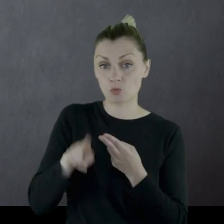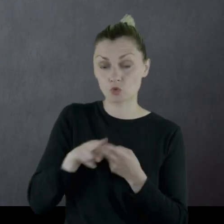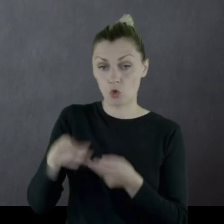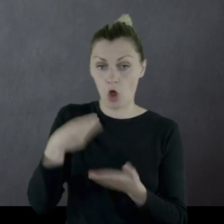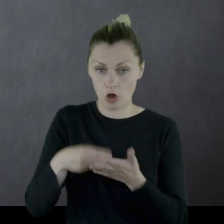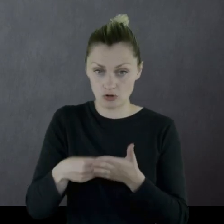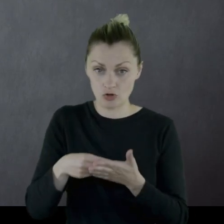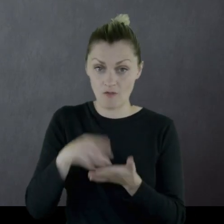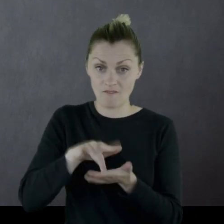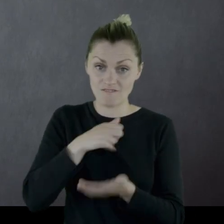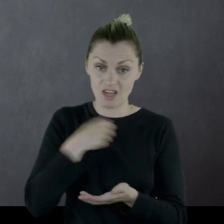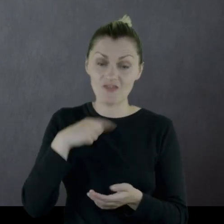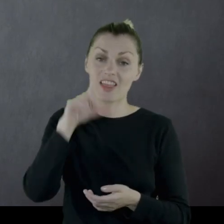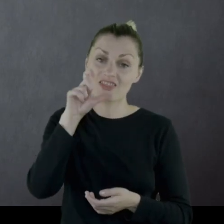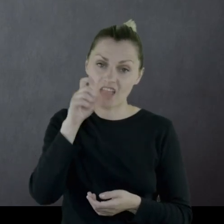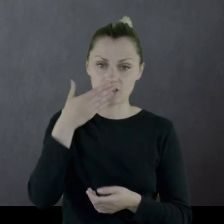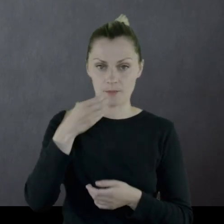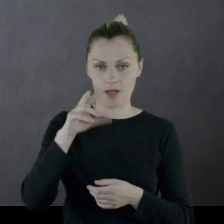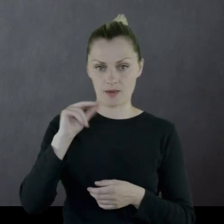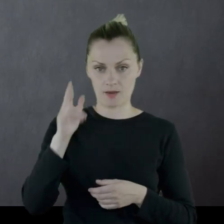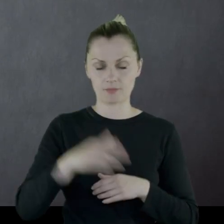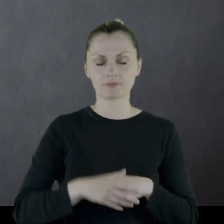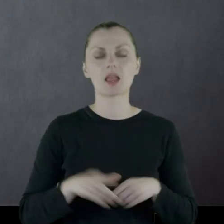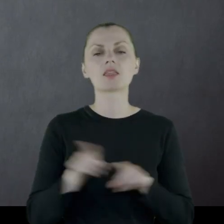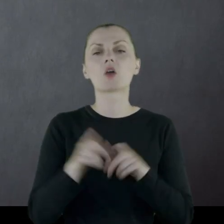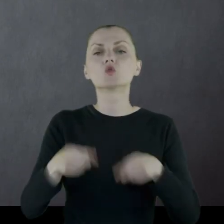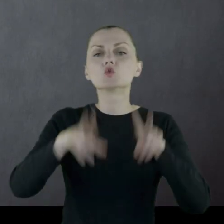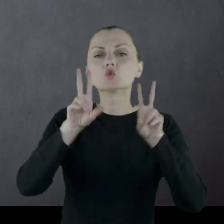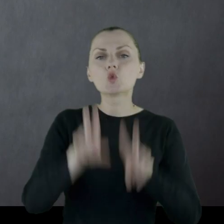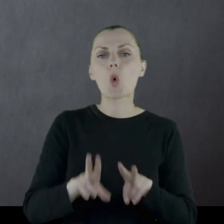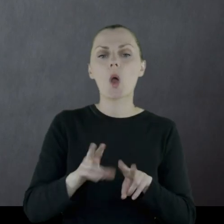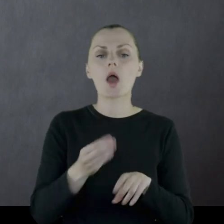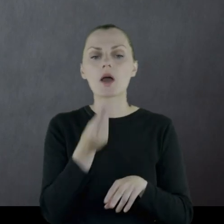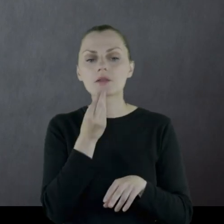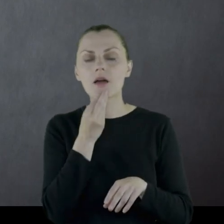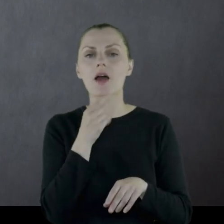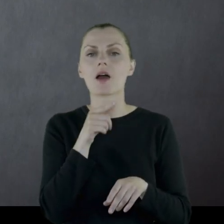kosztował 200 marek) i suchy prowiant na 2 dni.